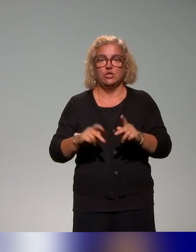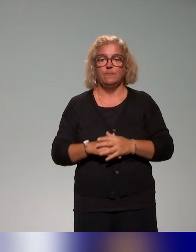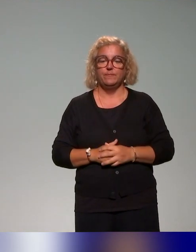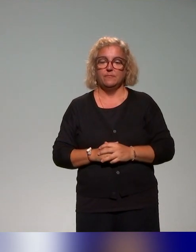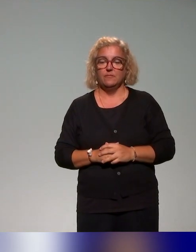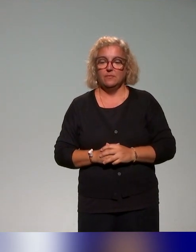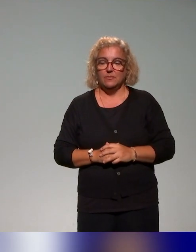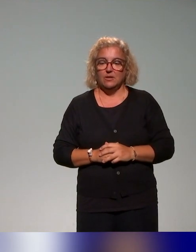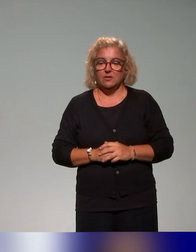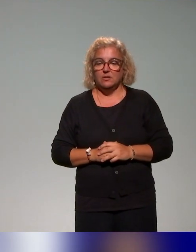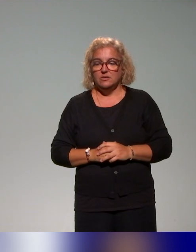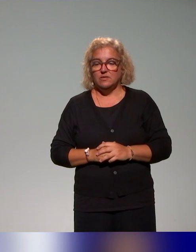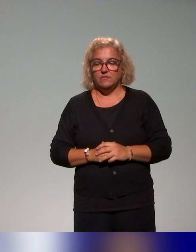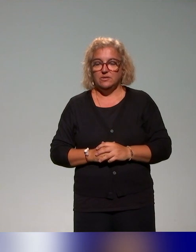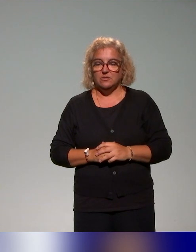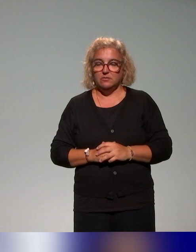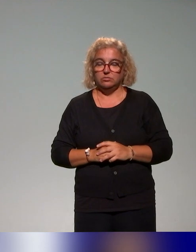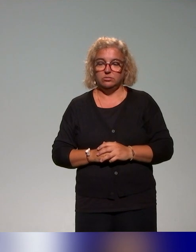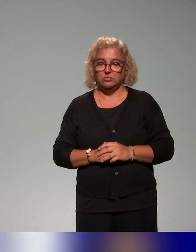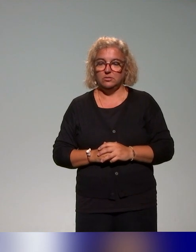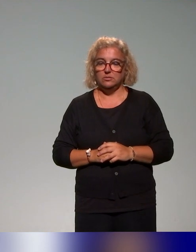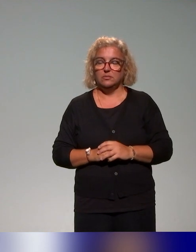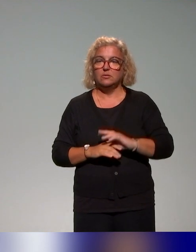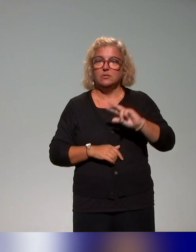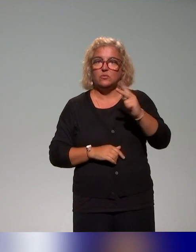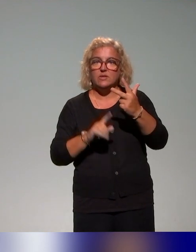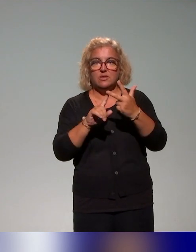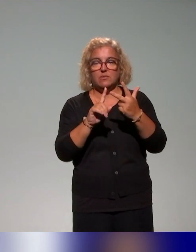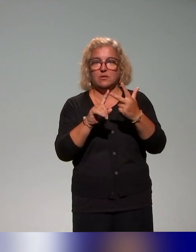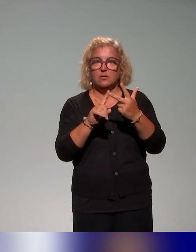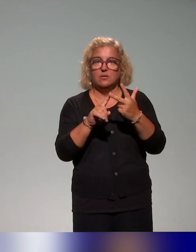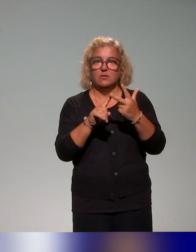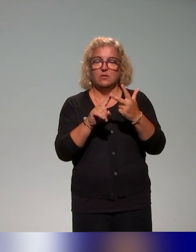Concernant le troisième focus, là aussi (Benussef),